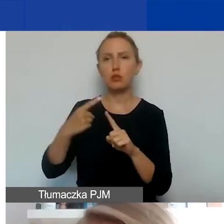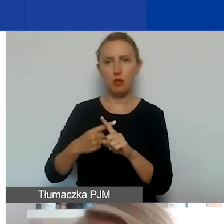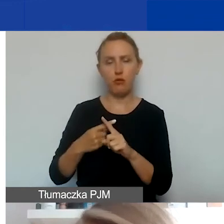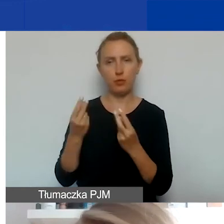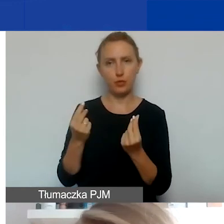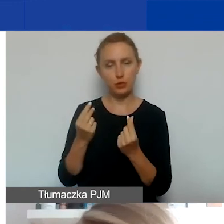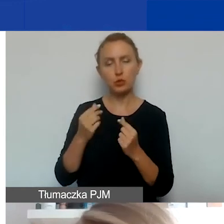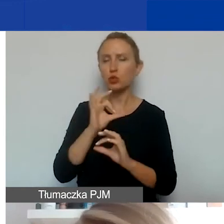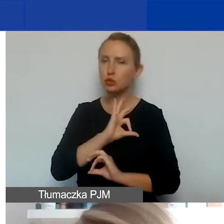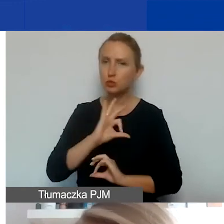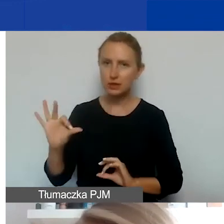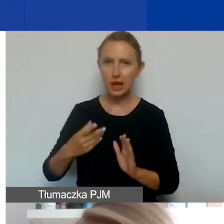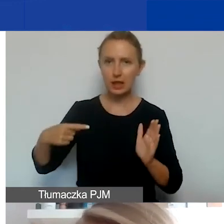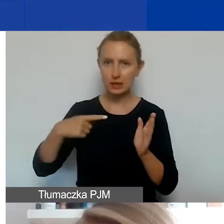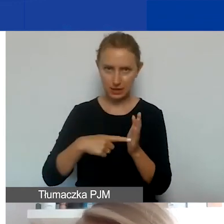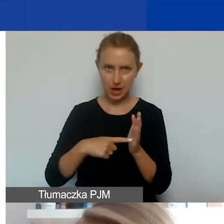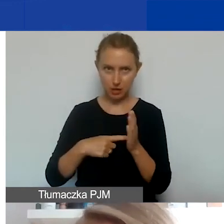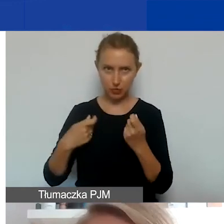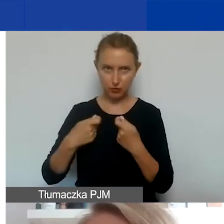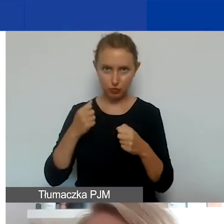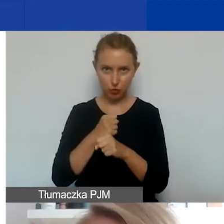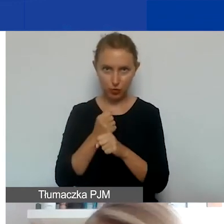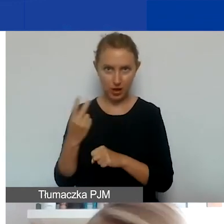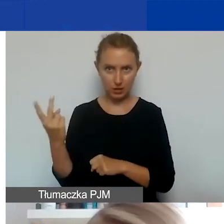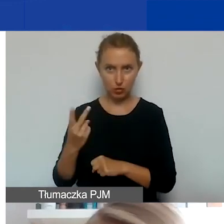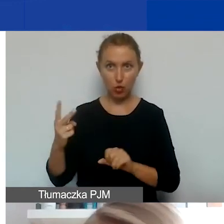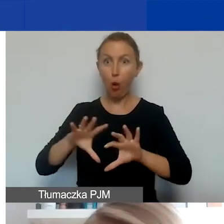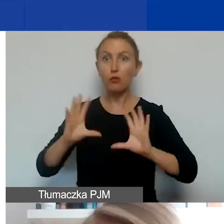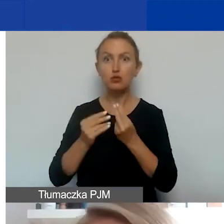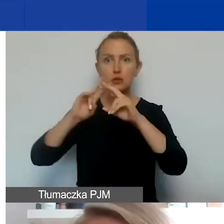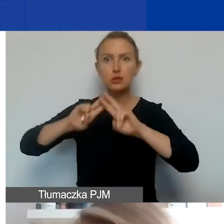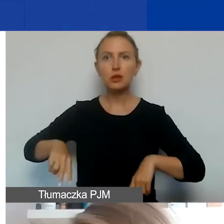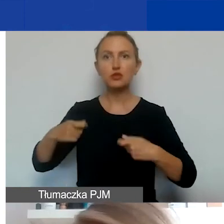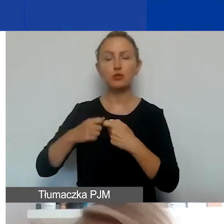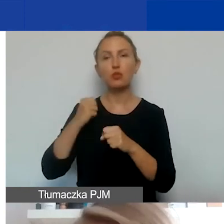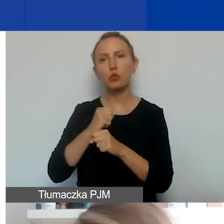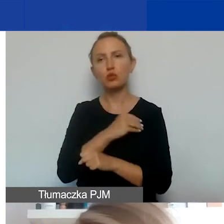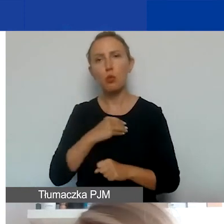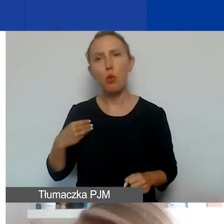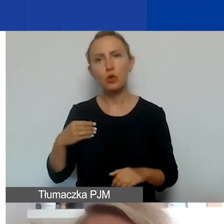specjalnie przeznaczonych na współpracę dwustronną, wszyscy pozostali partnerzy, polscy czy zagraniczni,